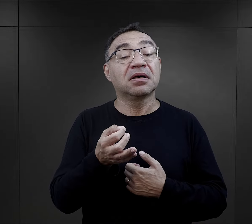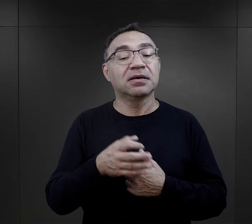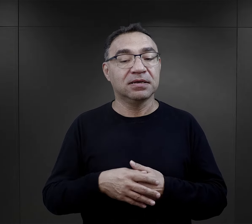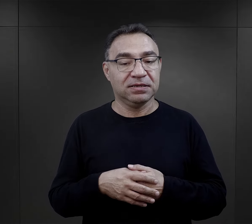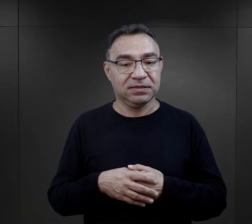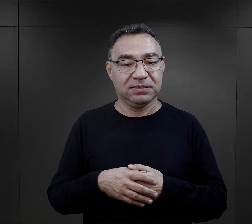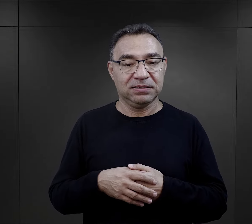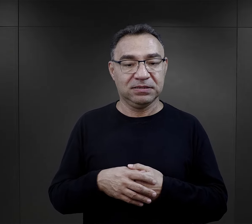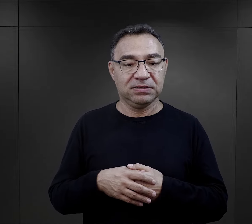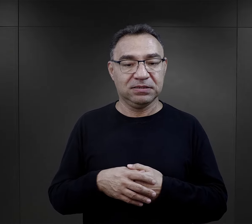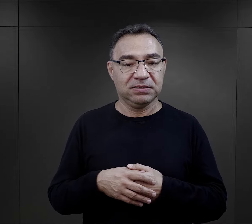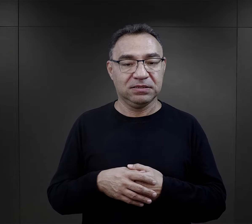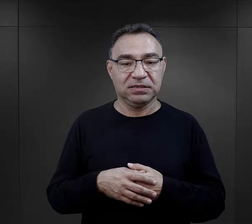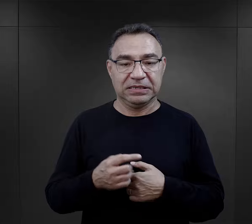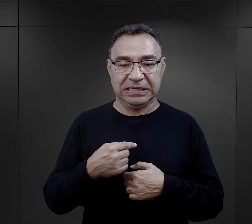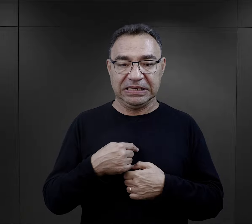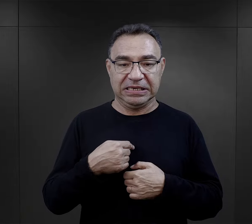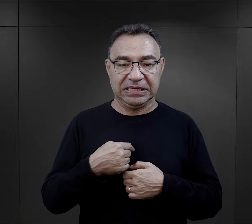I pamiętam jej odpowiedź, powiedziała, że: